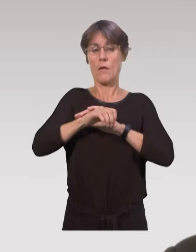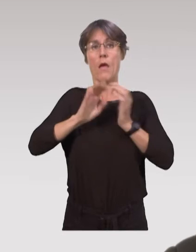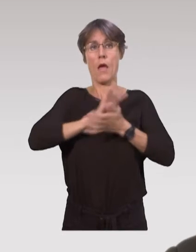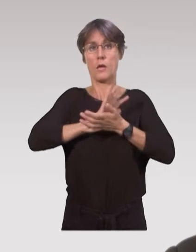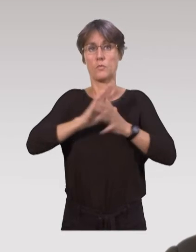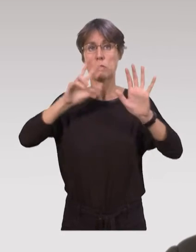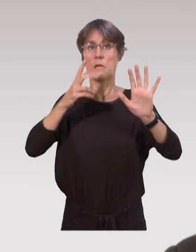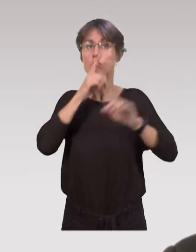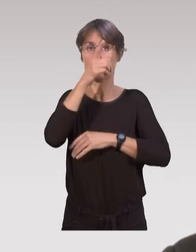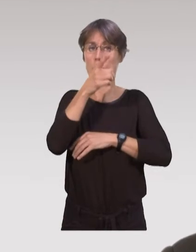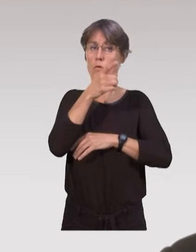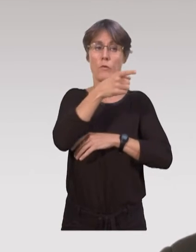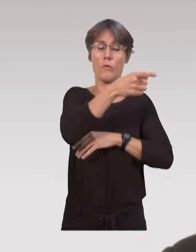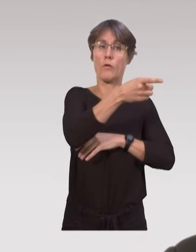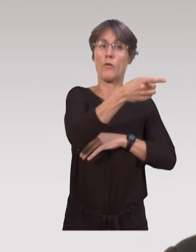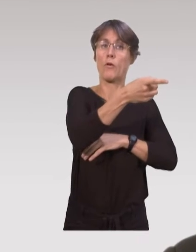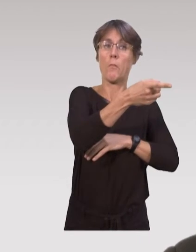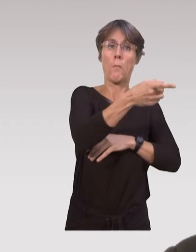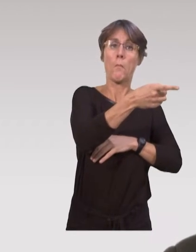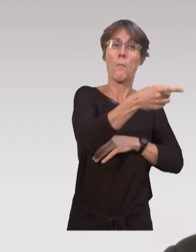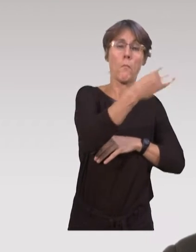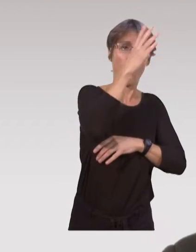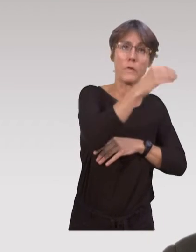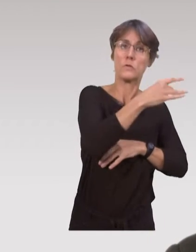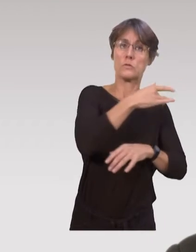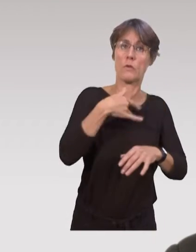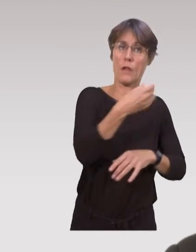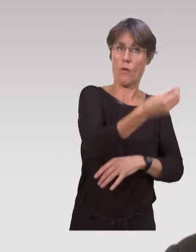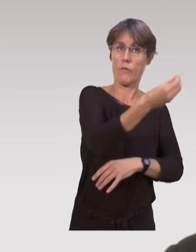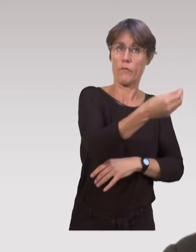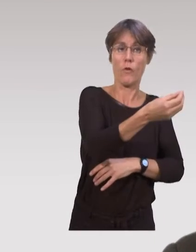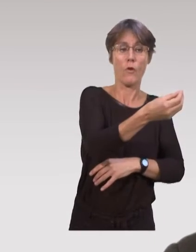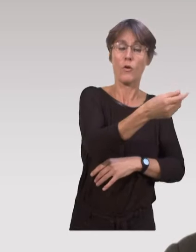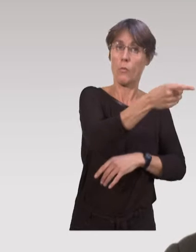c'est la visite à domicile post-natale où des puéricultrices se déplacent au domicile,